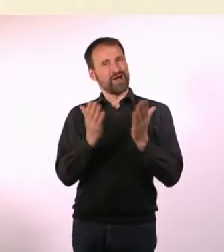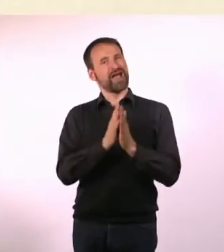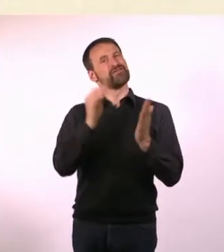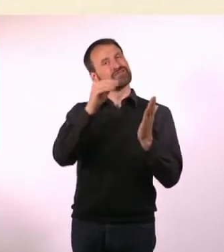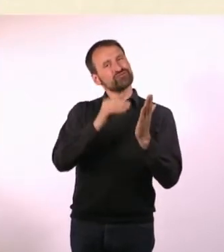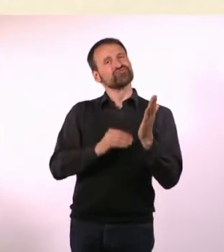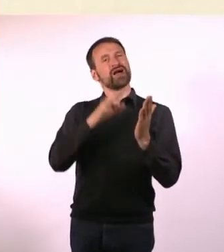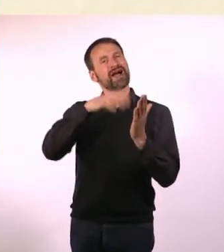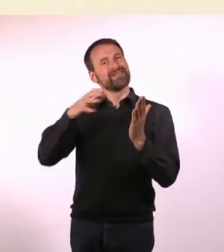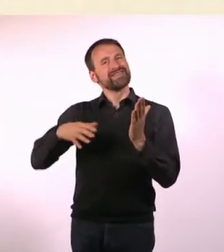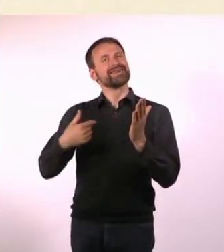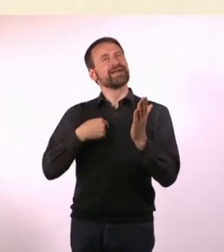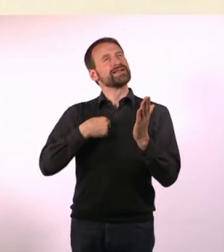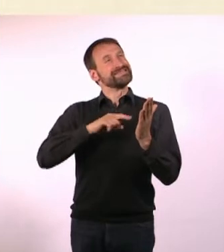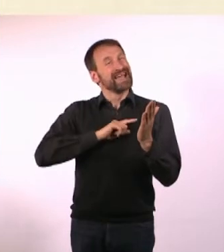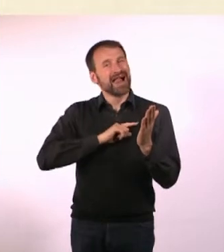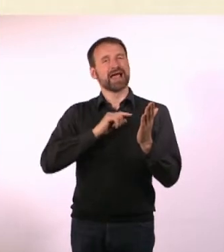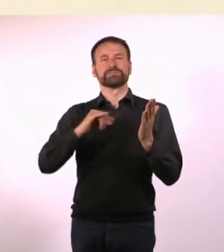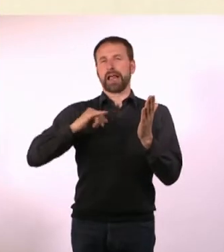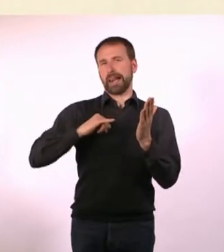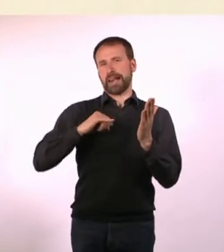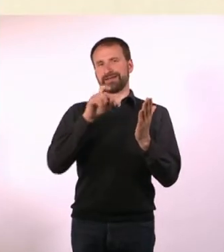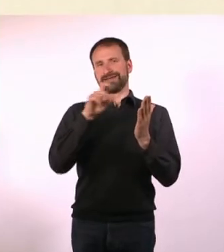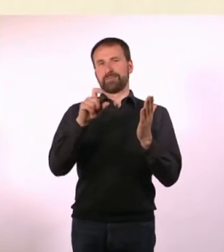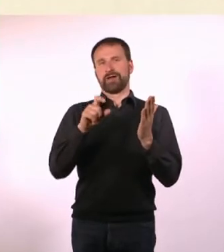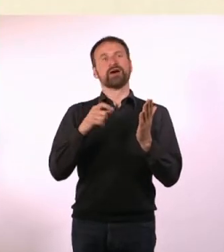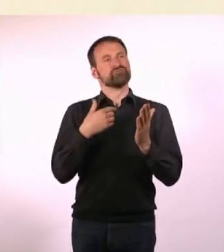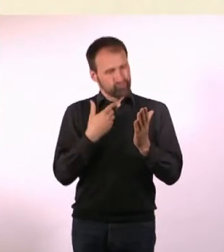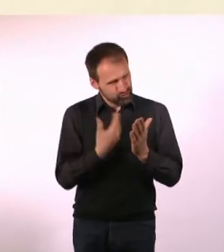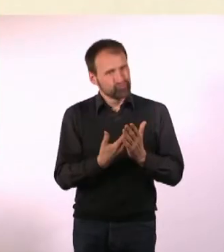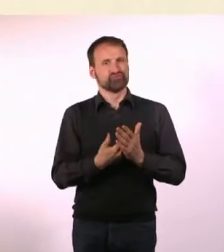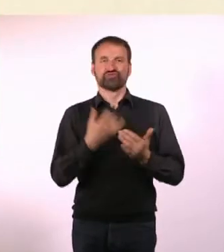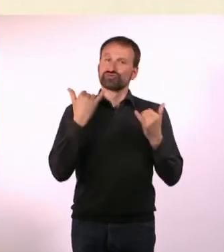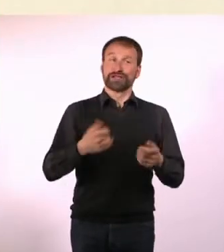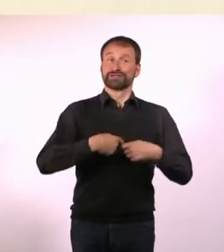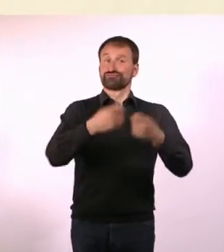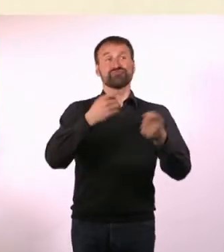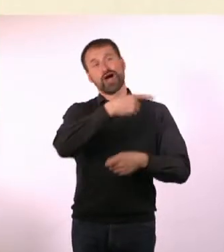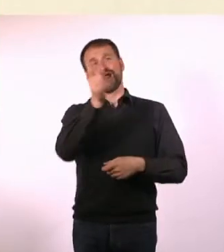bei denen ich mir gedacht habe: Ich möchte das gerne lesen. Und deswegen müssen die anderen Leute das jetzt auch.